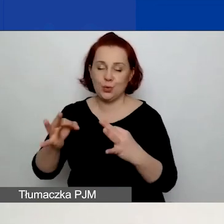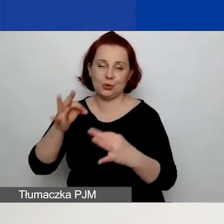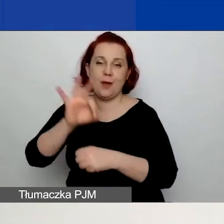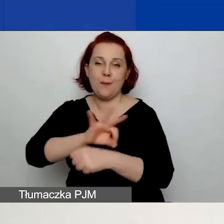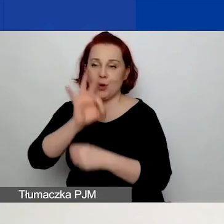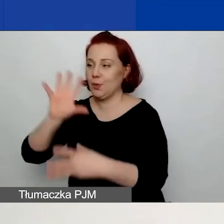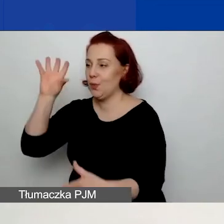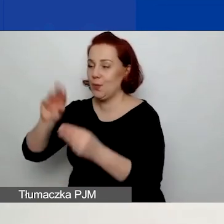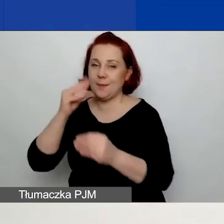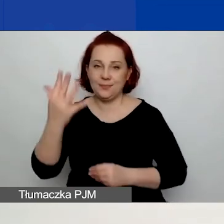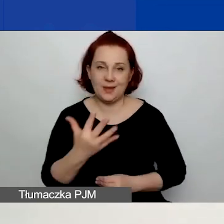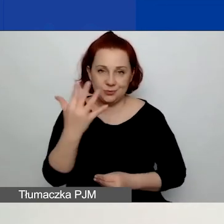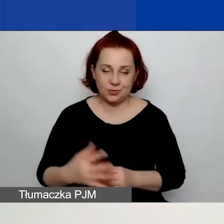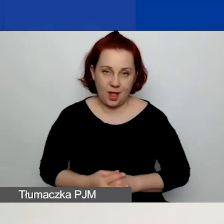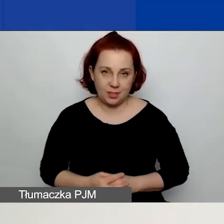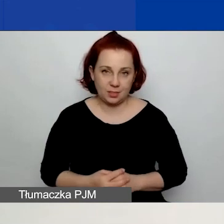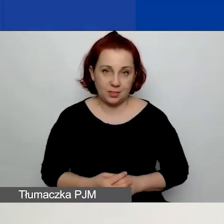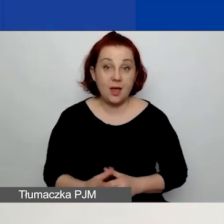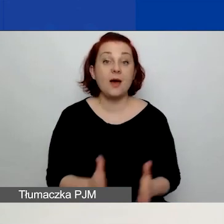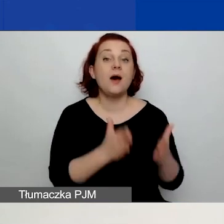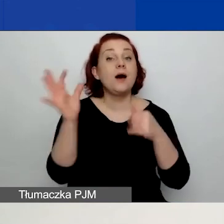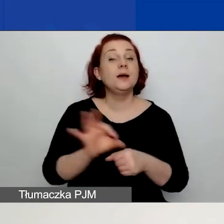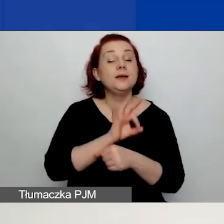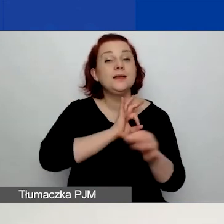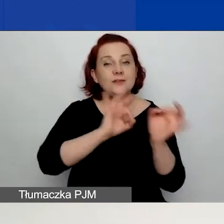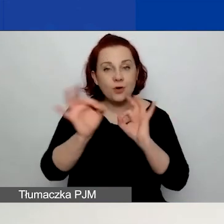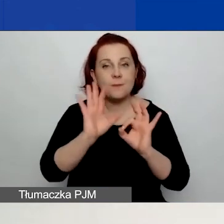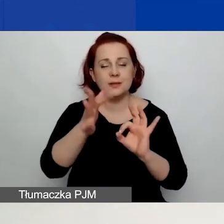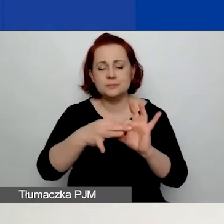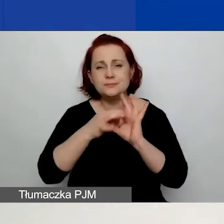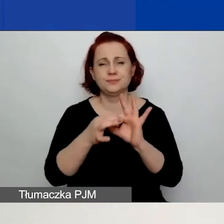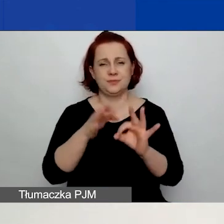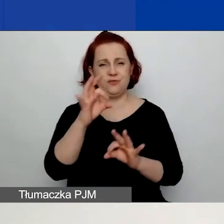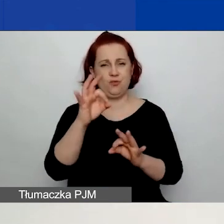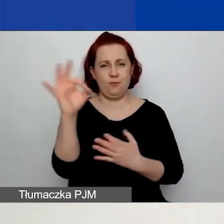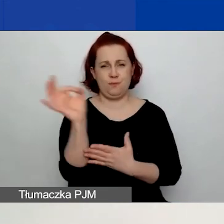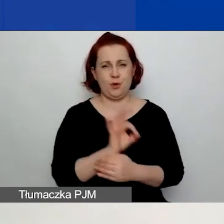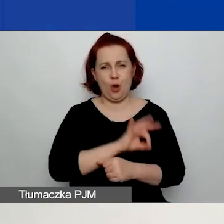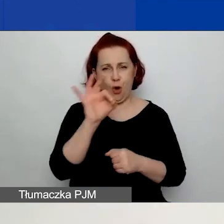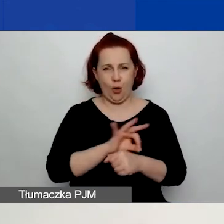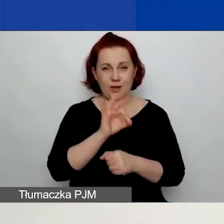Kolejne informacje już będą związane stricte z waszym projektem. Prosimy o podanie tytułu projektu,